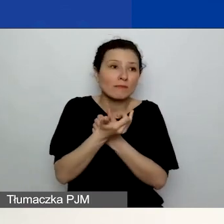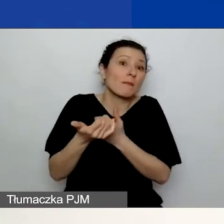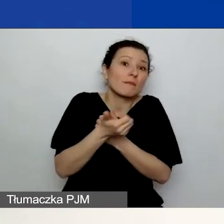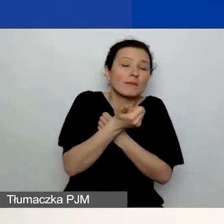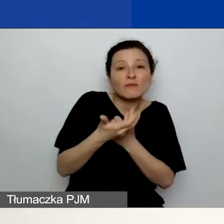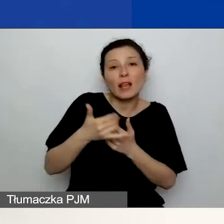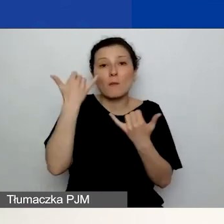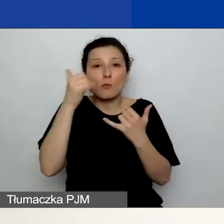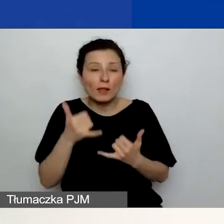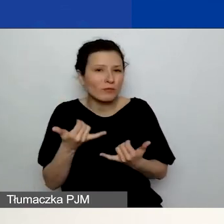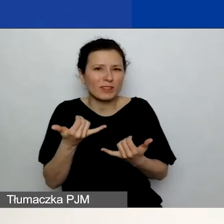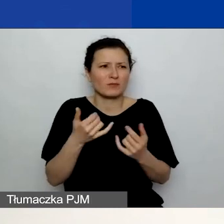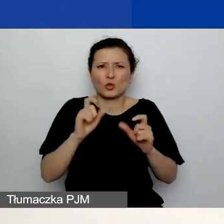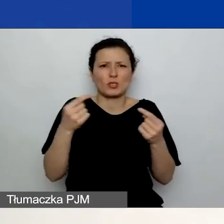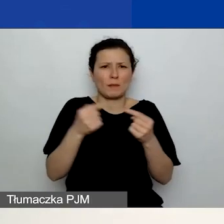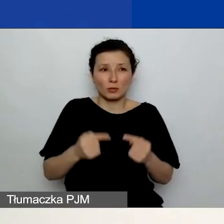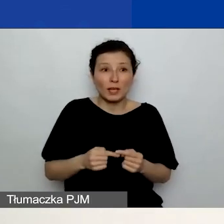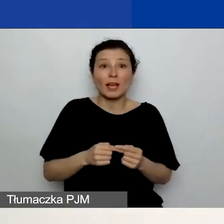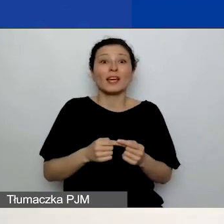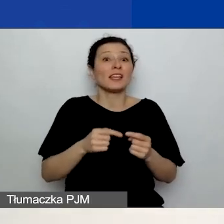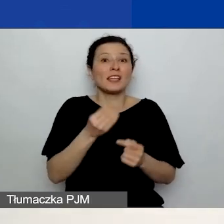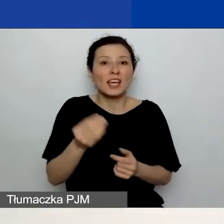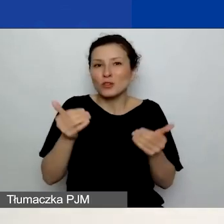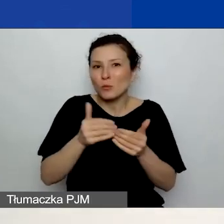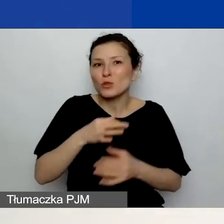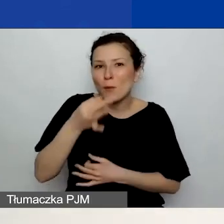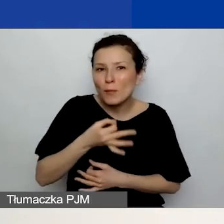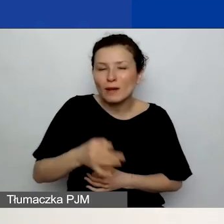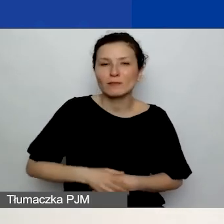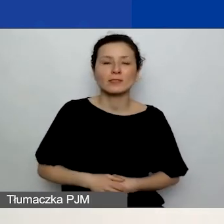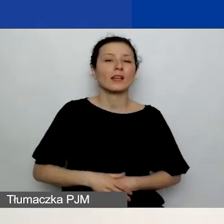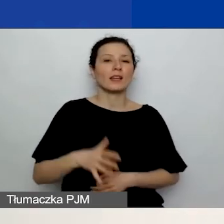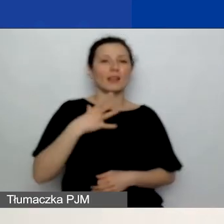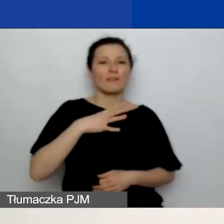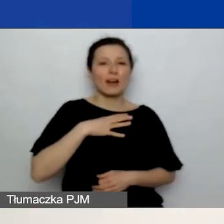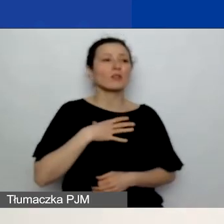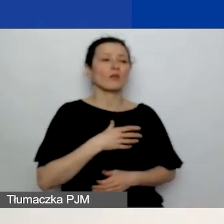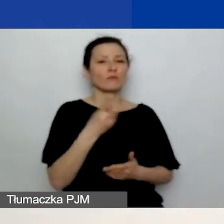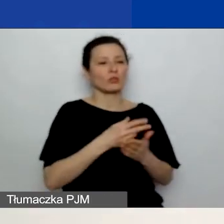Odsyłamy oczywiście do podręcznika i do biblioteki na naszej stronie. Bardzo dziękuję.